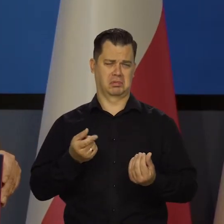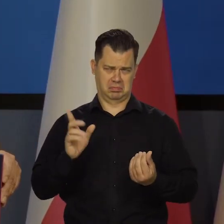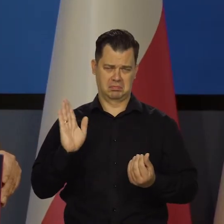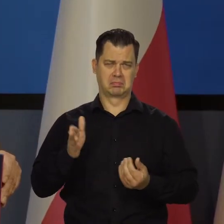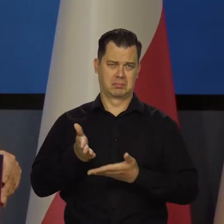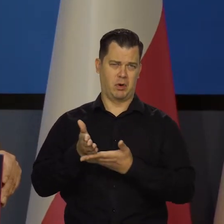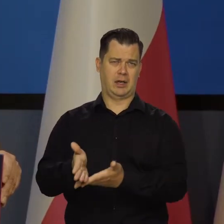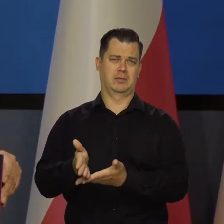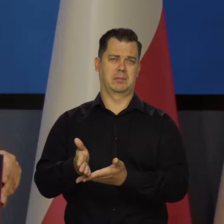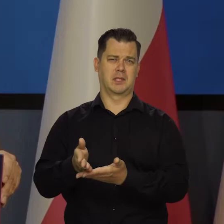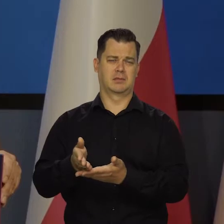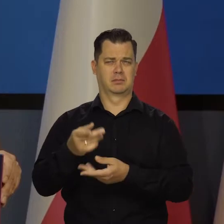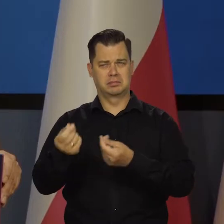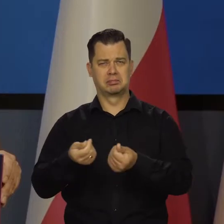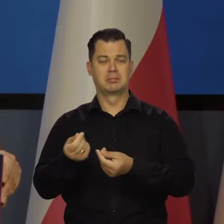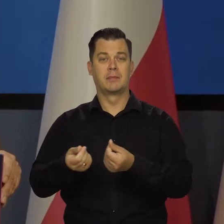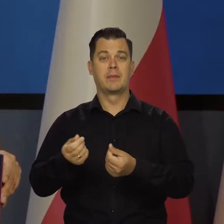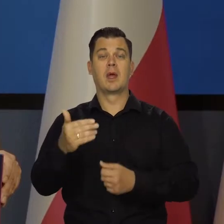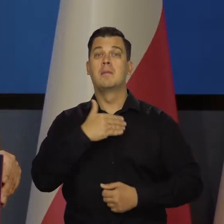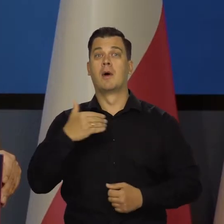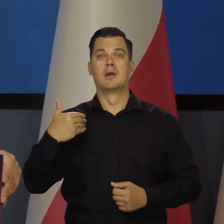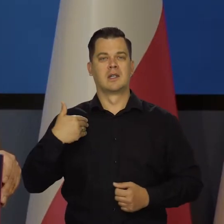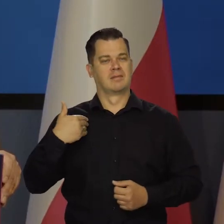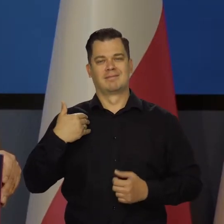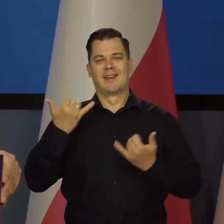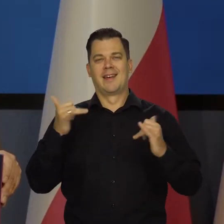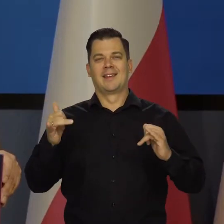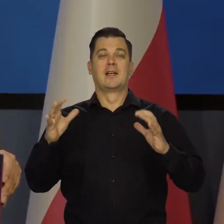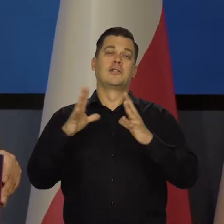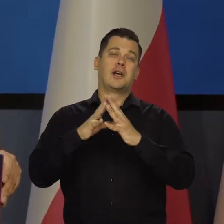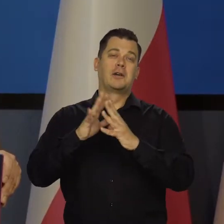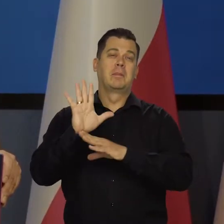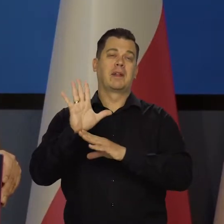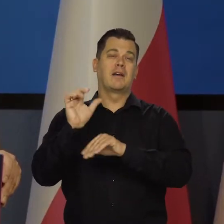damy radę. Polska jest zupełnie innym krajem, niż 10 czy 15 lat temu.